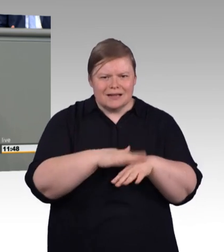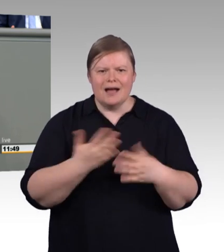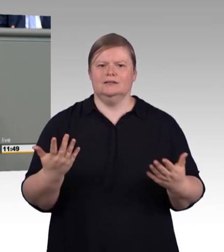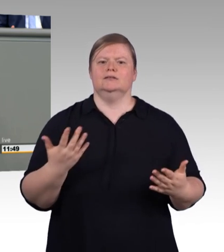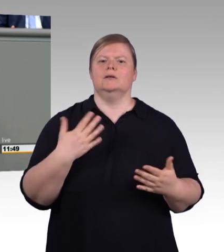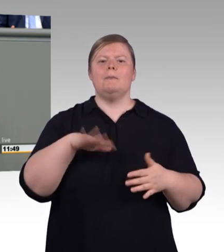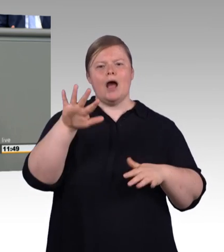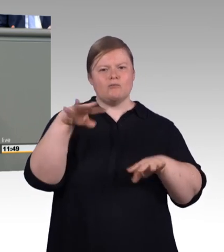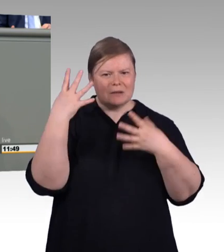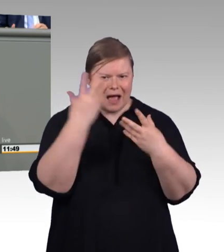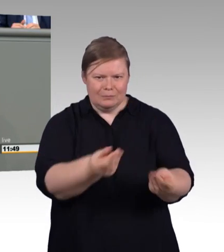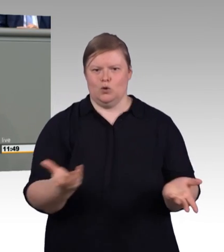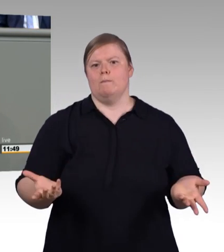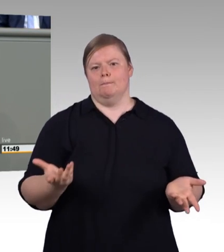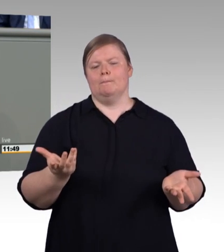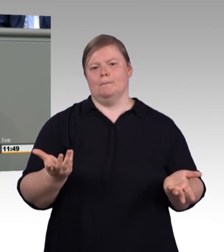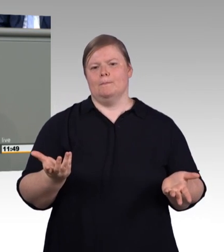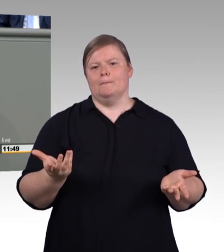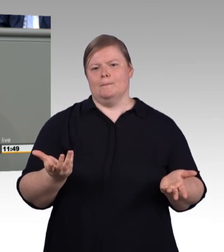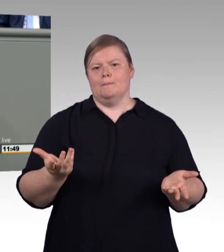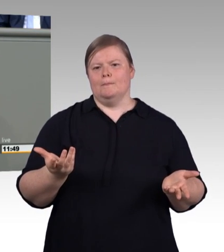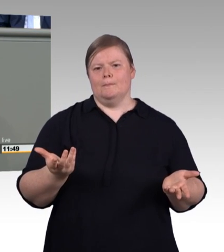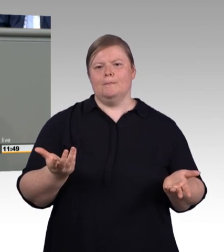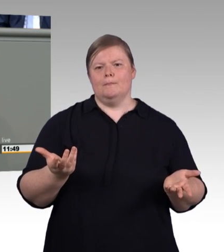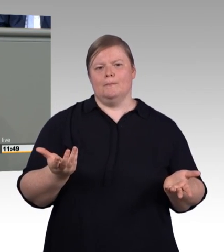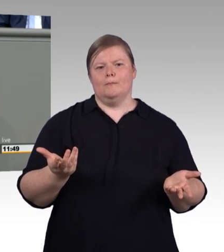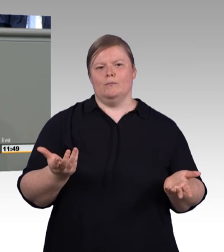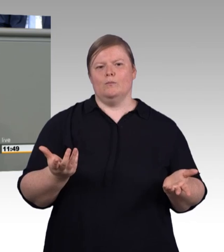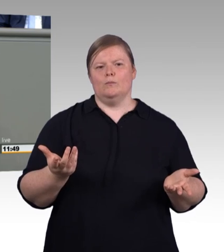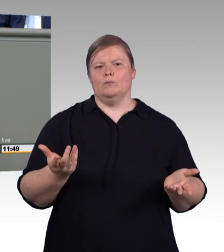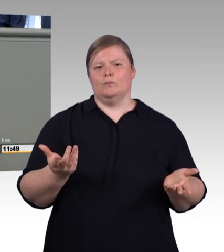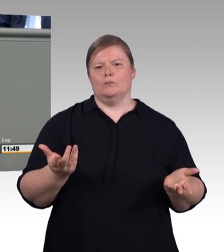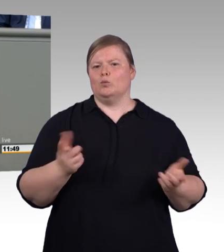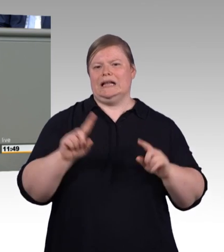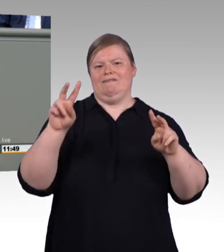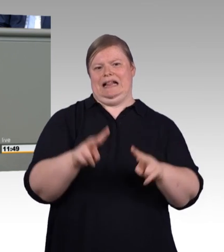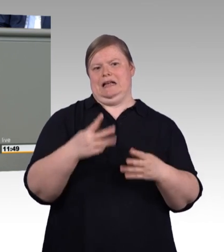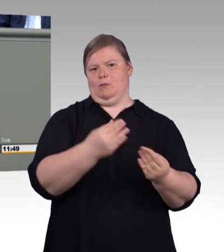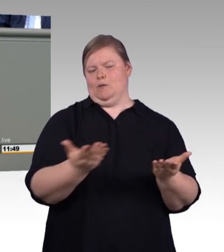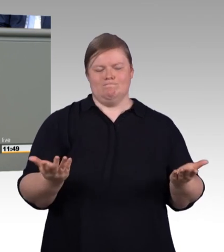ist die Entwertung von Ausbildung, wie sie im AfD-Antrag steht. Zum wiederholten Male versuchen Sie hier,